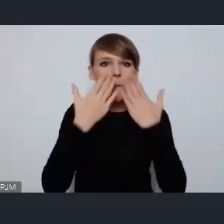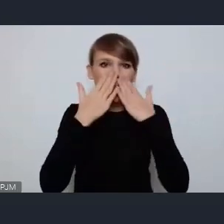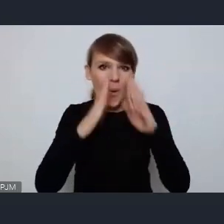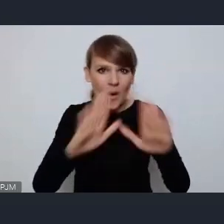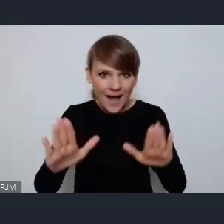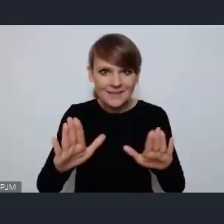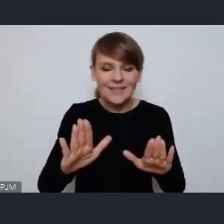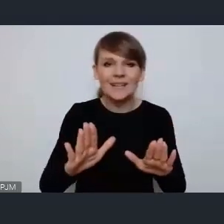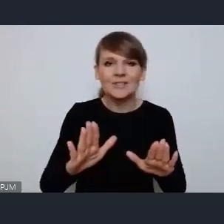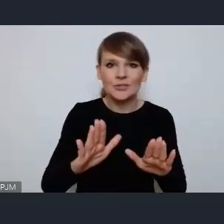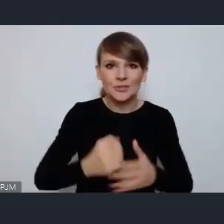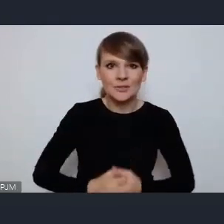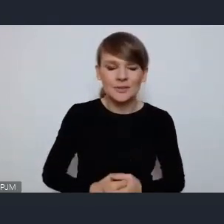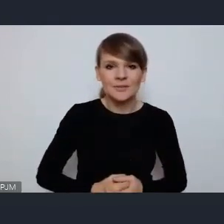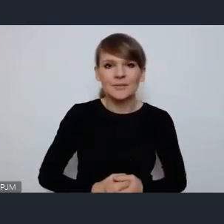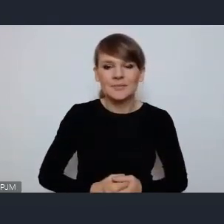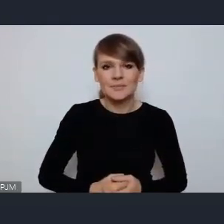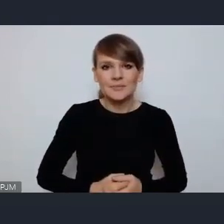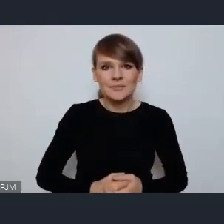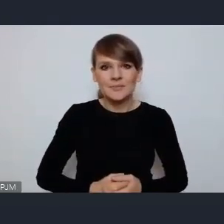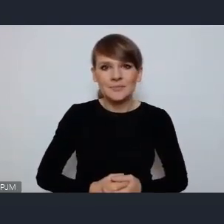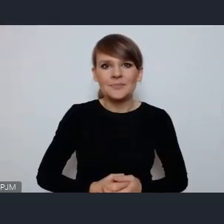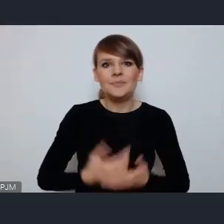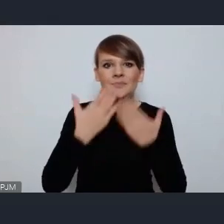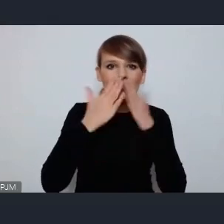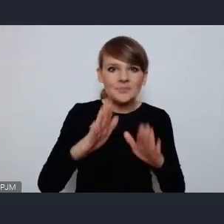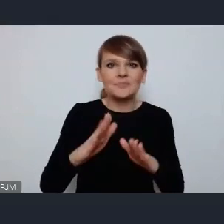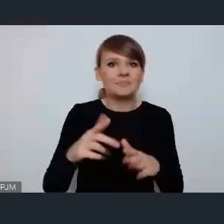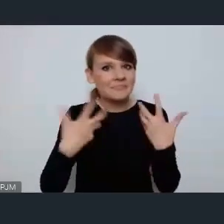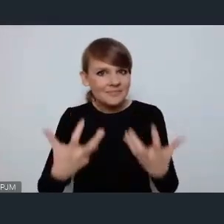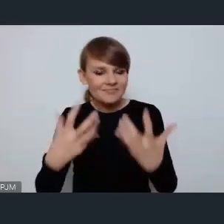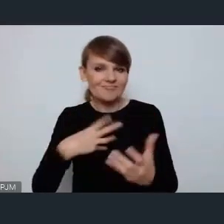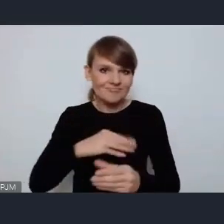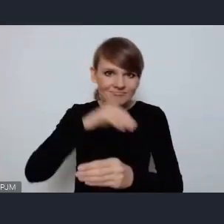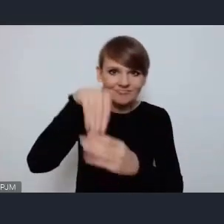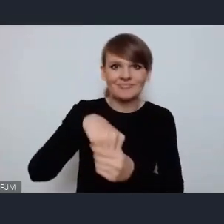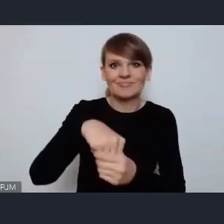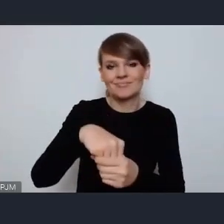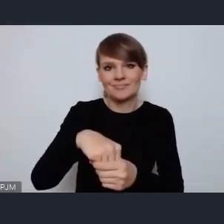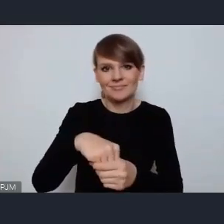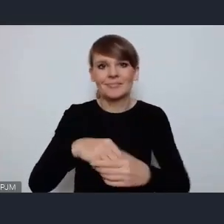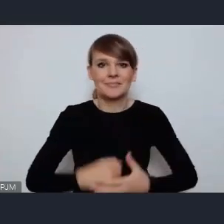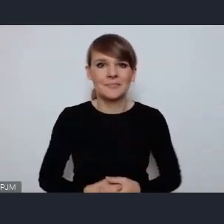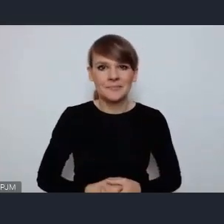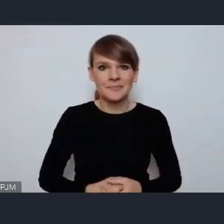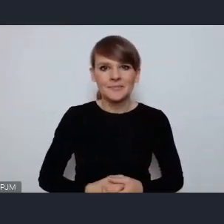swoją obecność i chęć zaangażowania więc zabrałem głos, jest mi bardzo miło